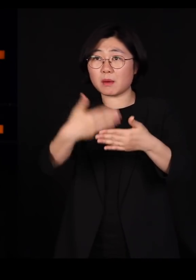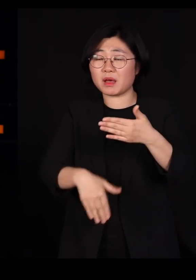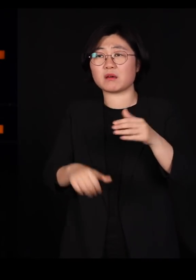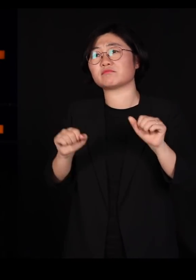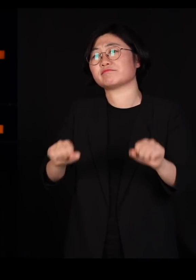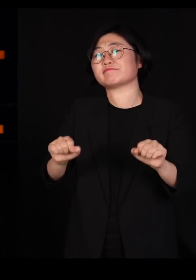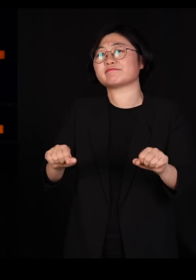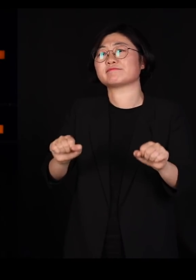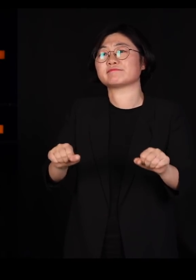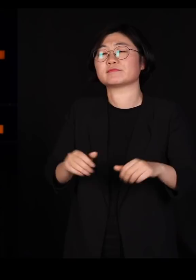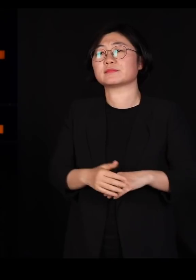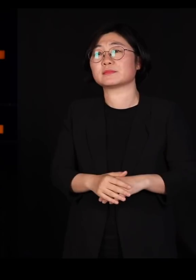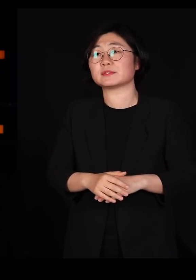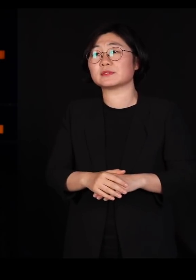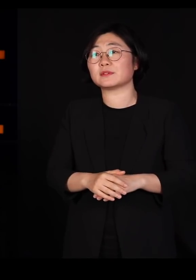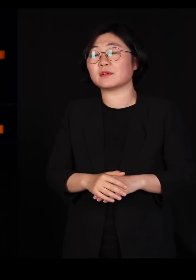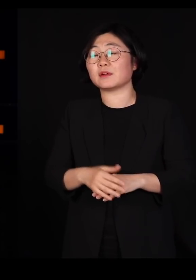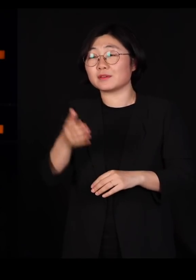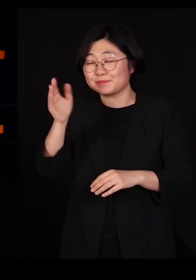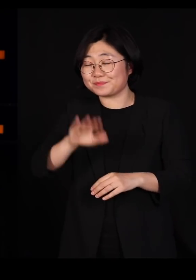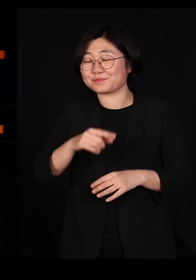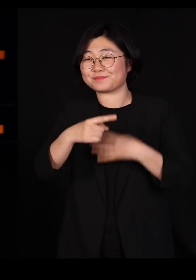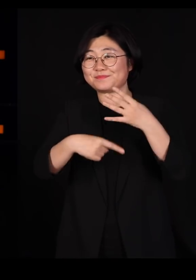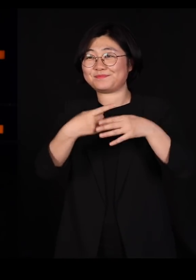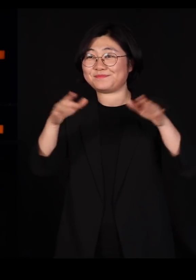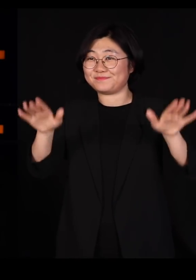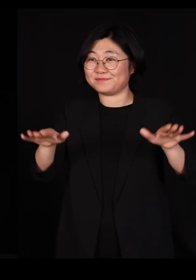그런데 어쩌다가 그 철새로부터